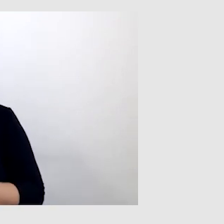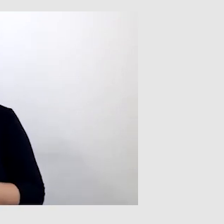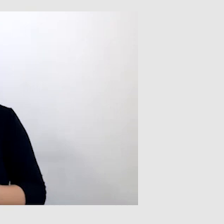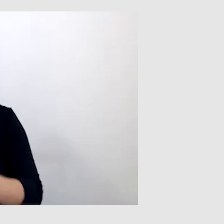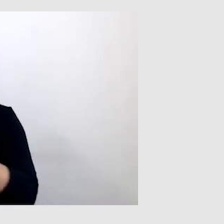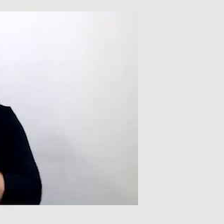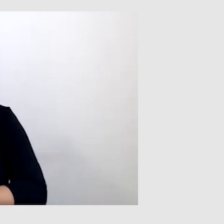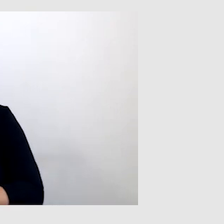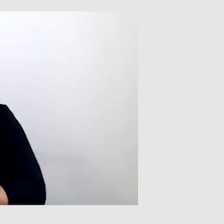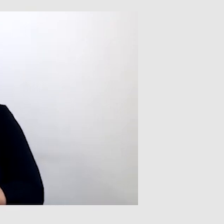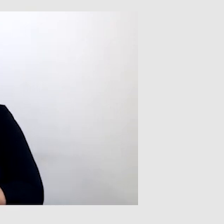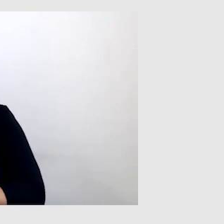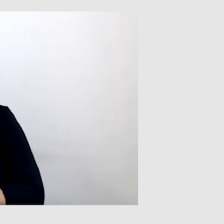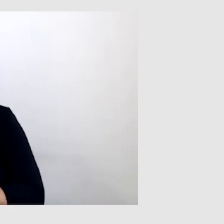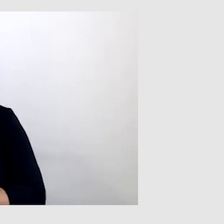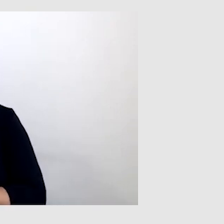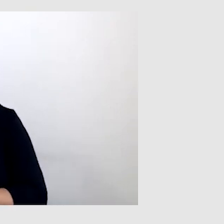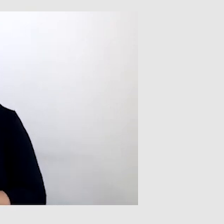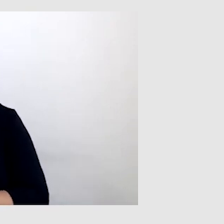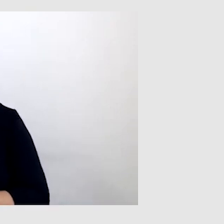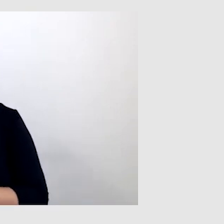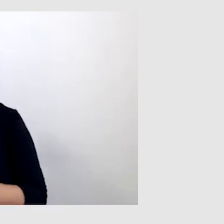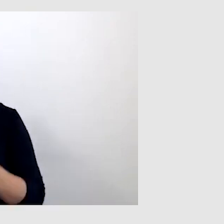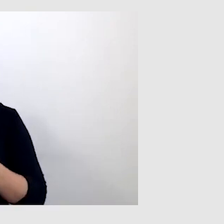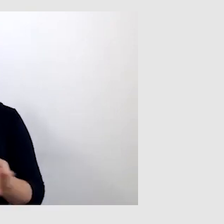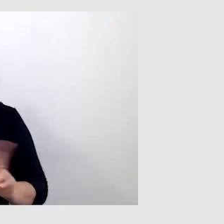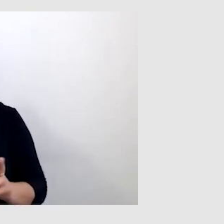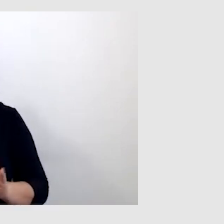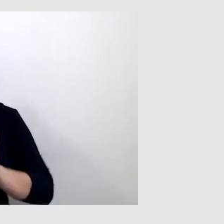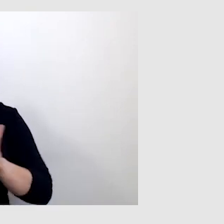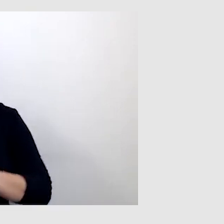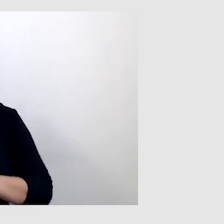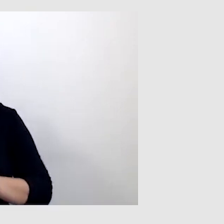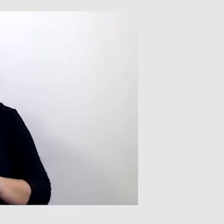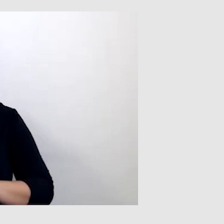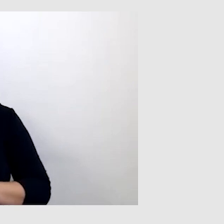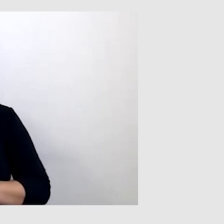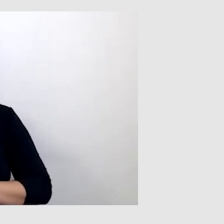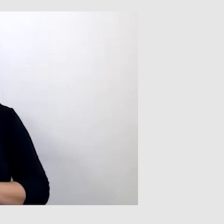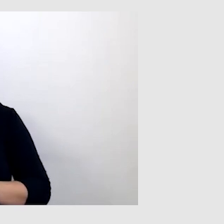czytając z ruchu warg. Tłumacz języka migowego potrafił czasem tak przetłumaczyć,